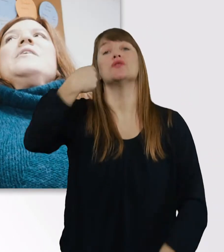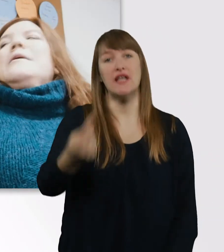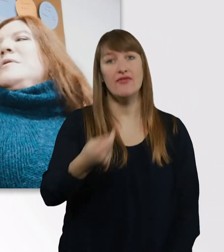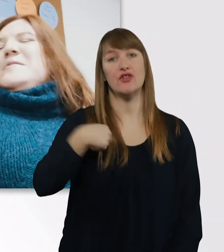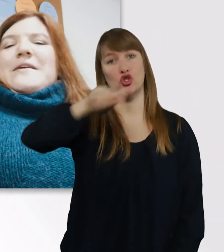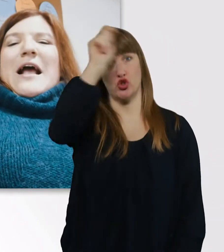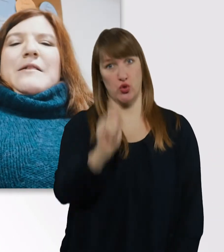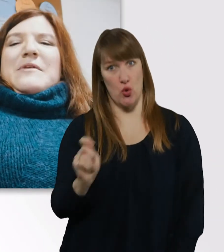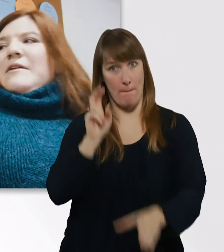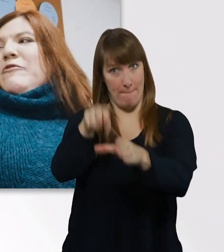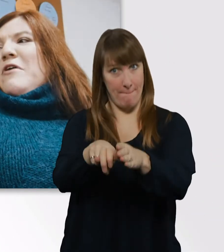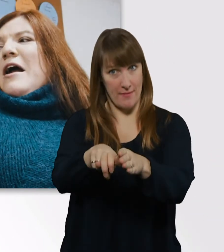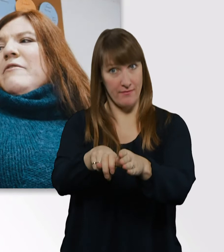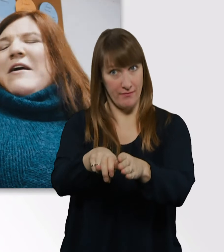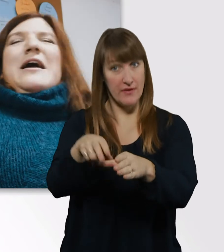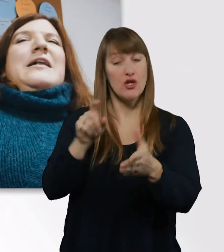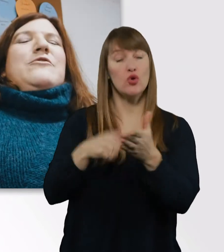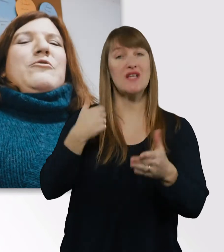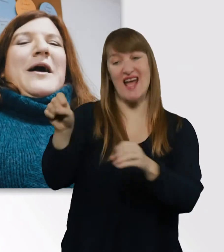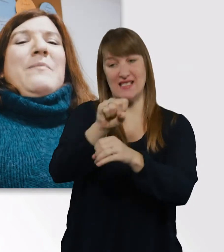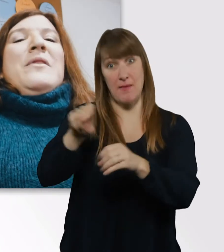ich hab nämlich ein Semester früher angefangen als Kübra.